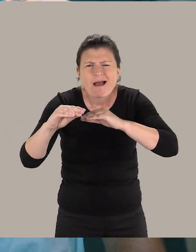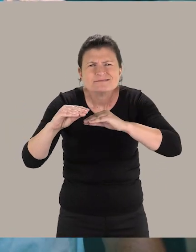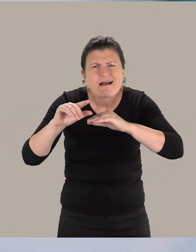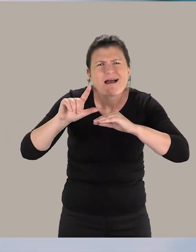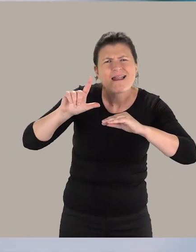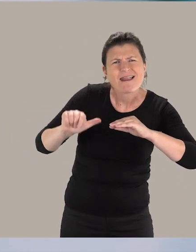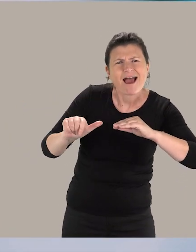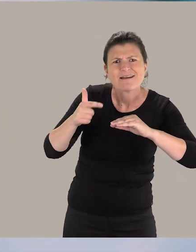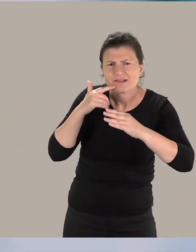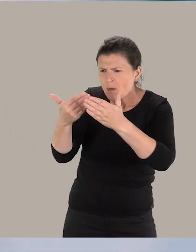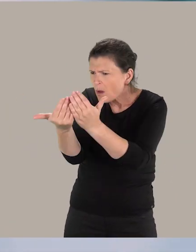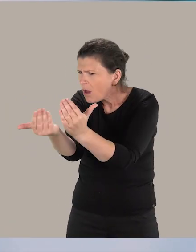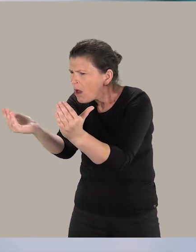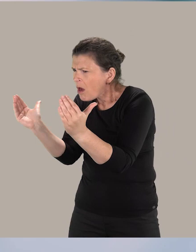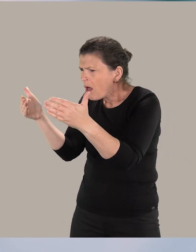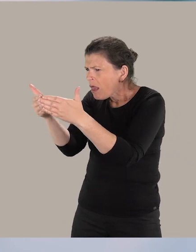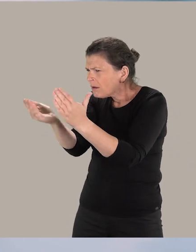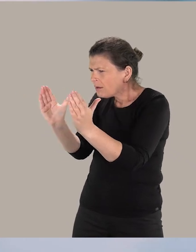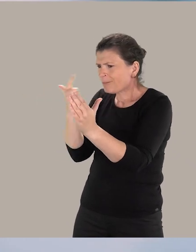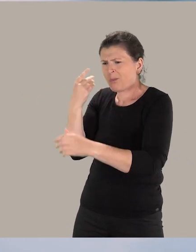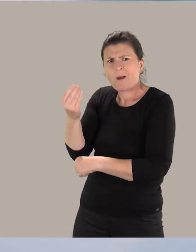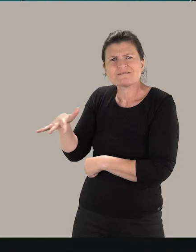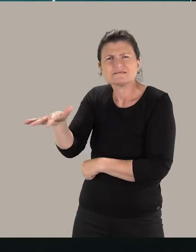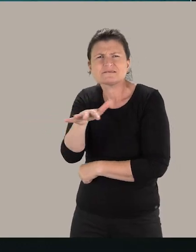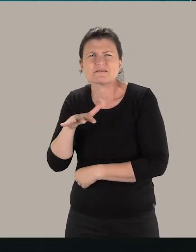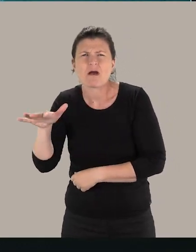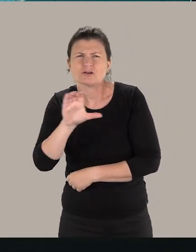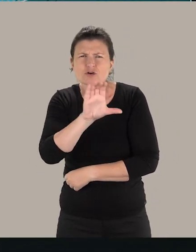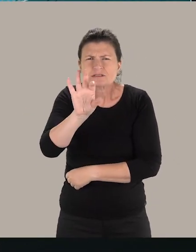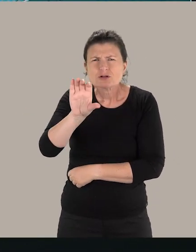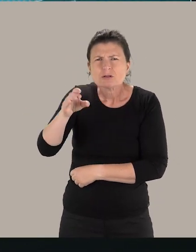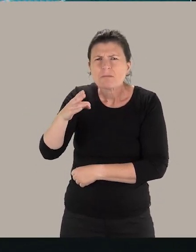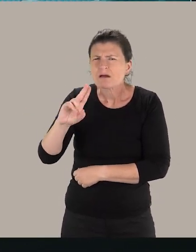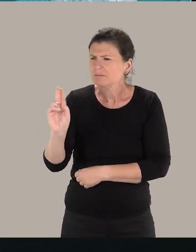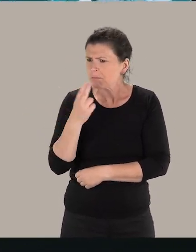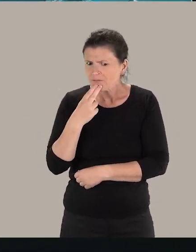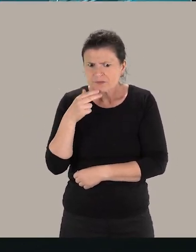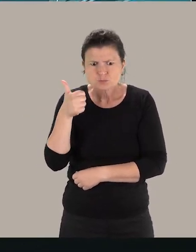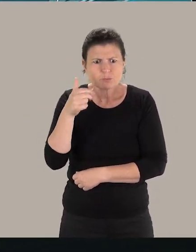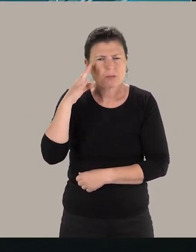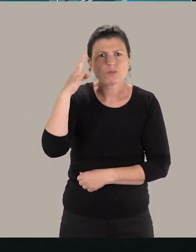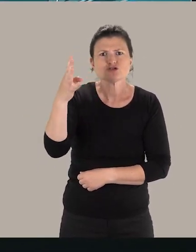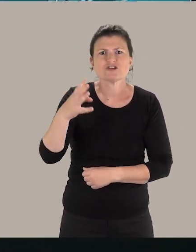les angles sont légèrement arrondis pour les enfants et le cercle de 150 cm, c'est parfait. Super projet !